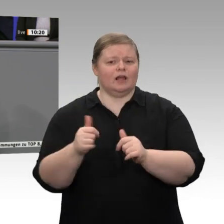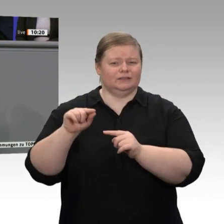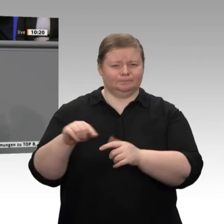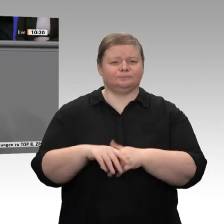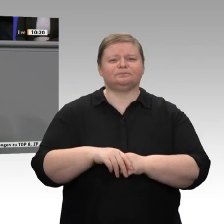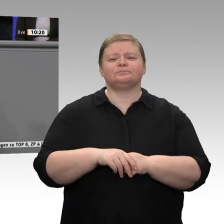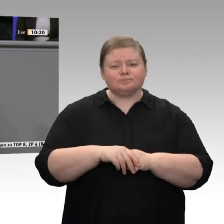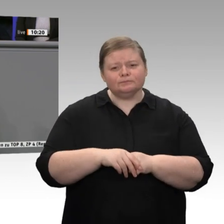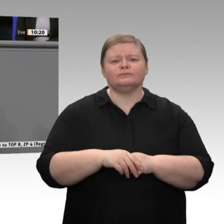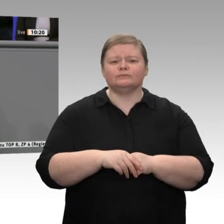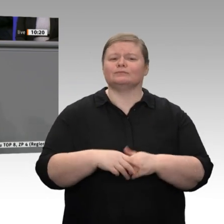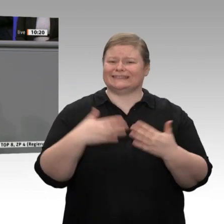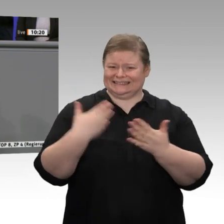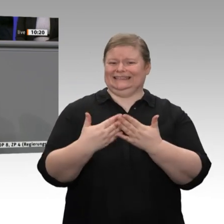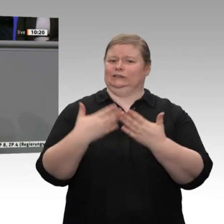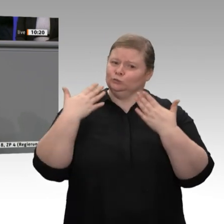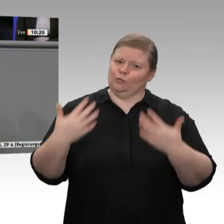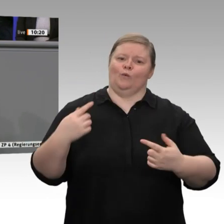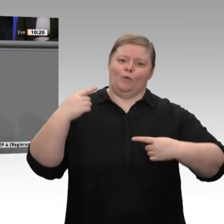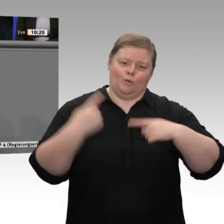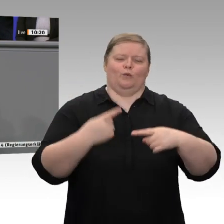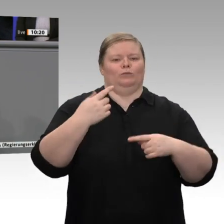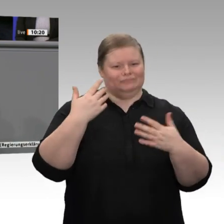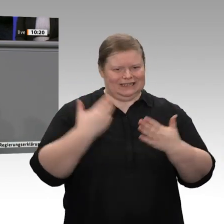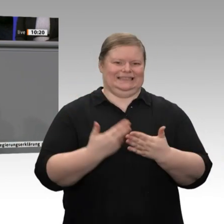so werden Unternehmensgründungen auf den Markt gebracht, meine sehr geehrten Damen